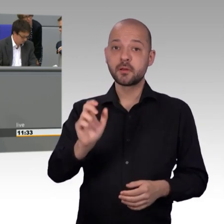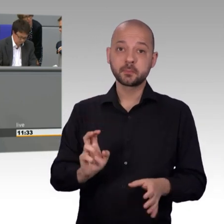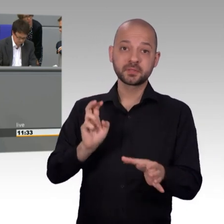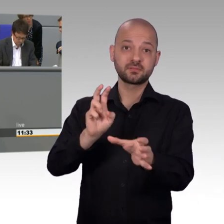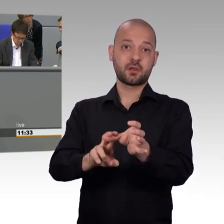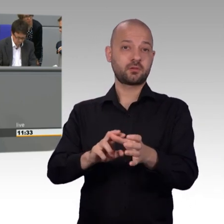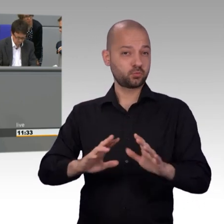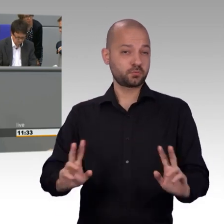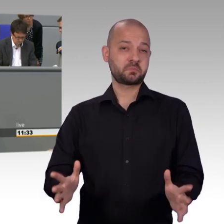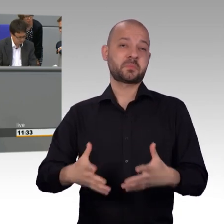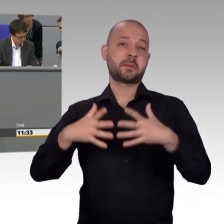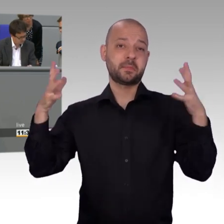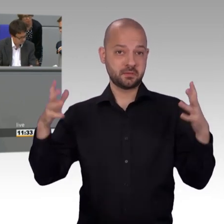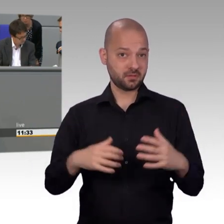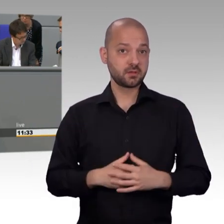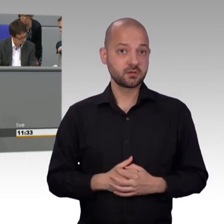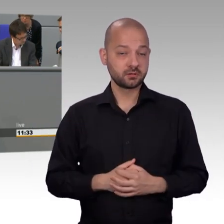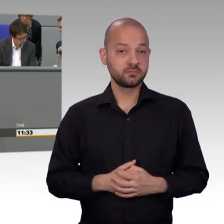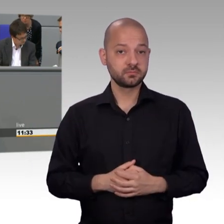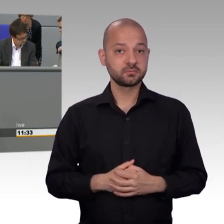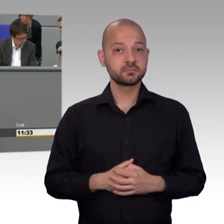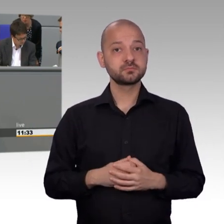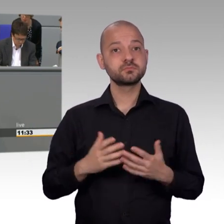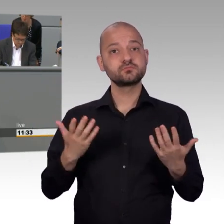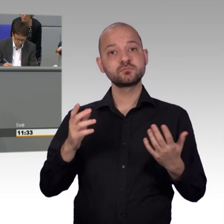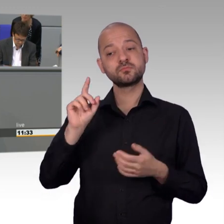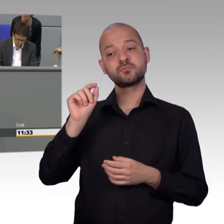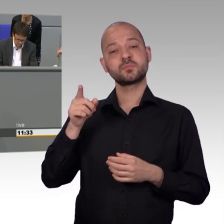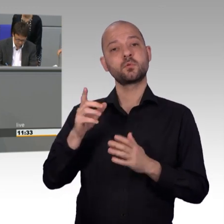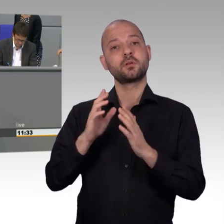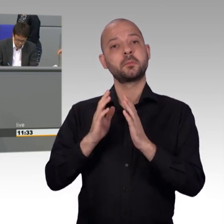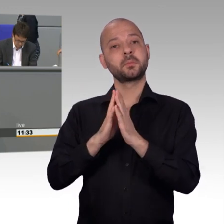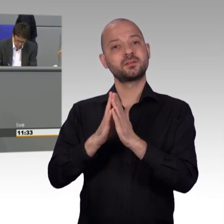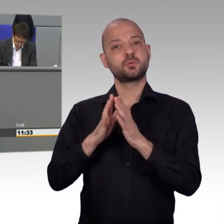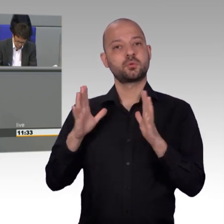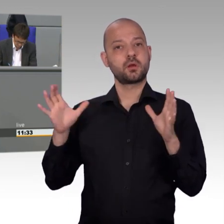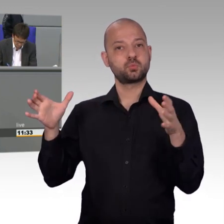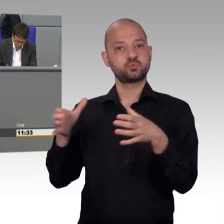Was zeigt, dass wir als Bürgerpartei tatsächlich die Themen vertreten, die unter den Nägeln brennen.